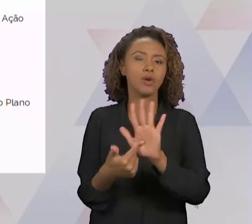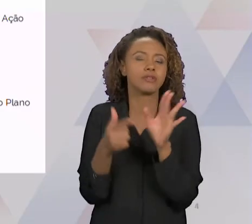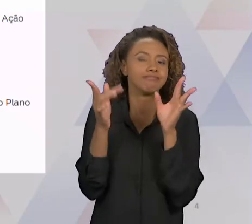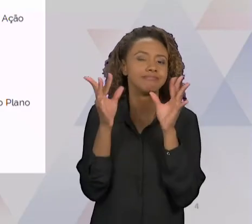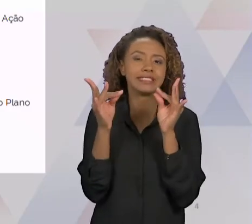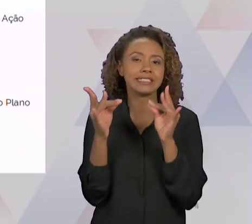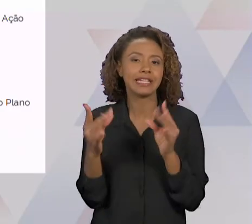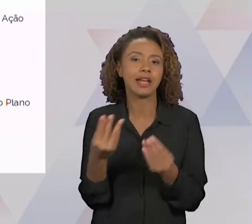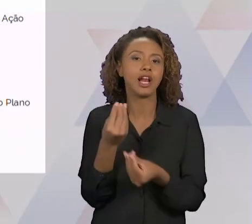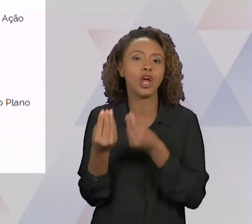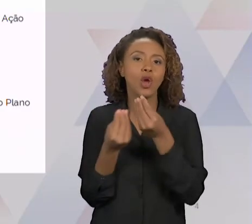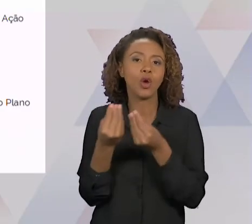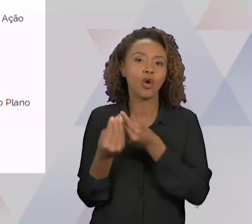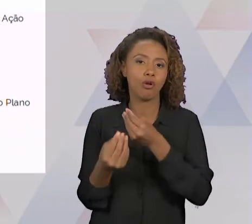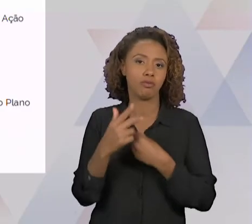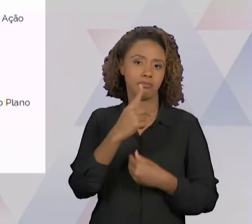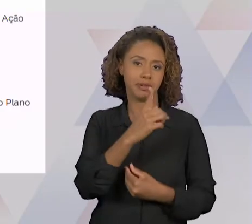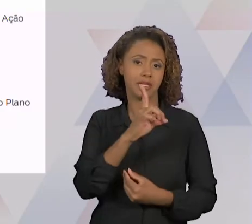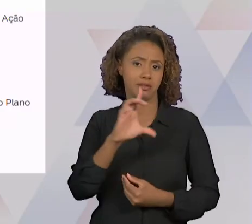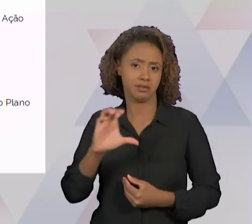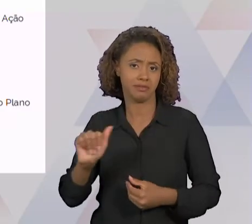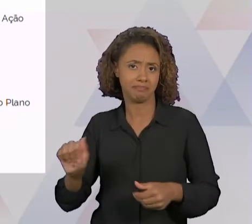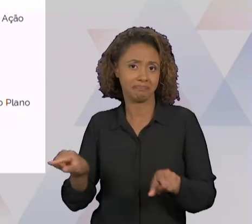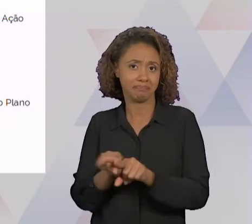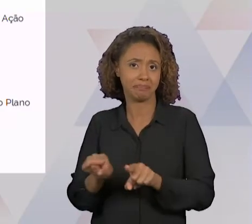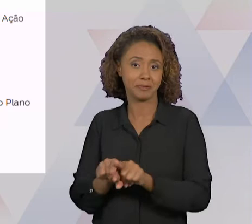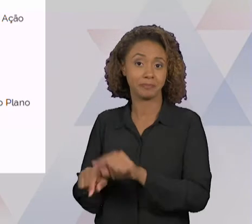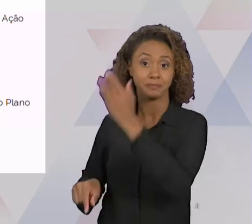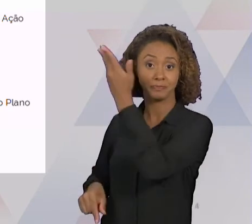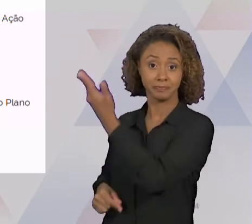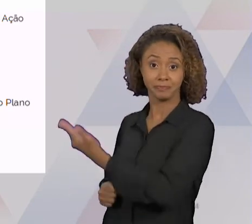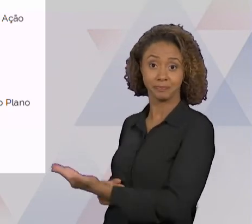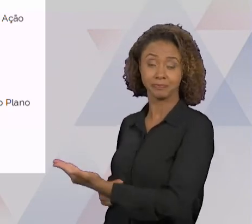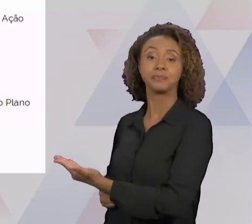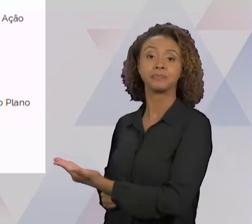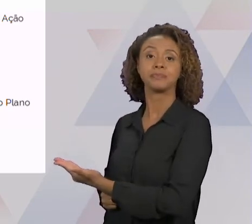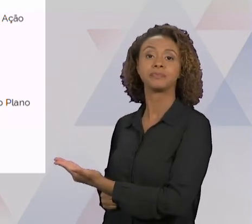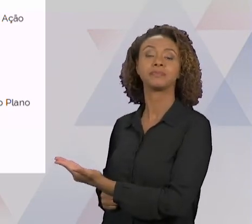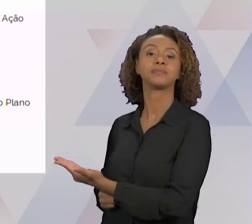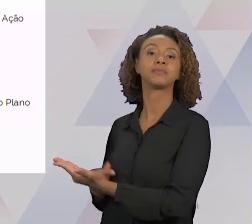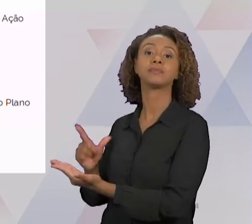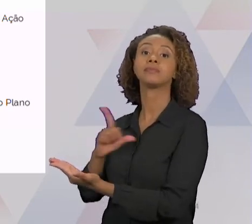MELHOR O QUE TEM DENTRO DE CADA FUNÇÃO. ENTÃO VOCÊ TEM AQUI UMA FUNÇÃO DE IDENTIFICAÇÃO DO